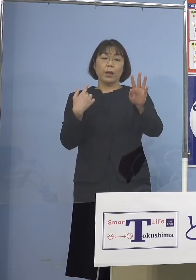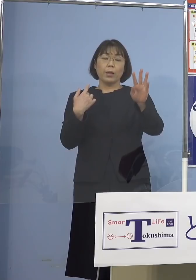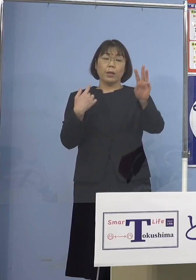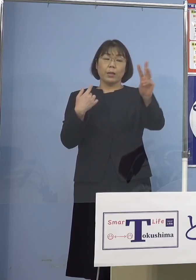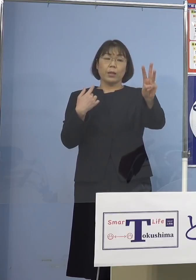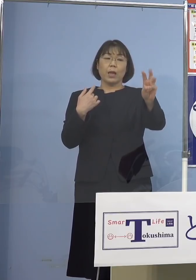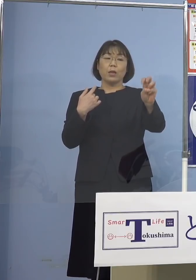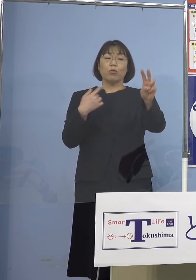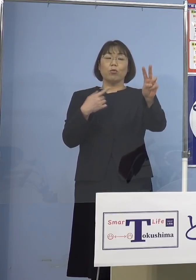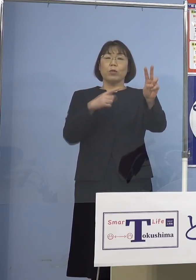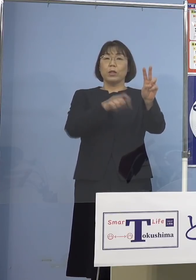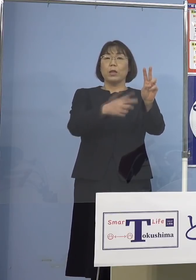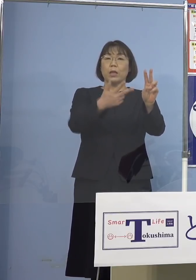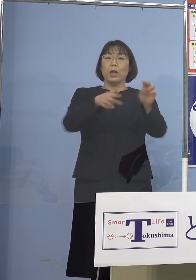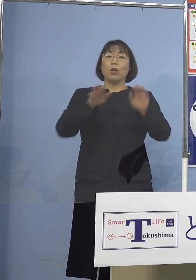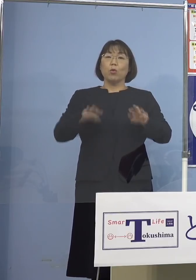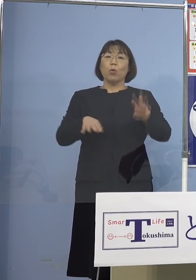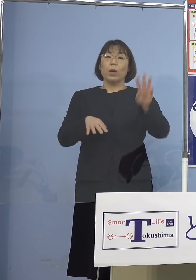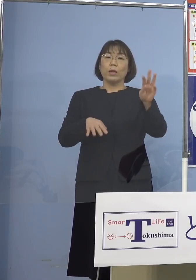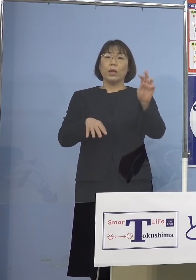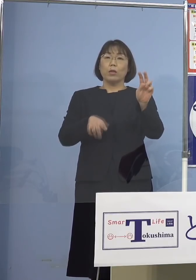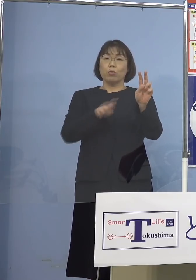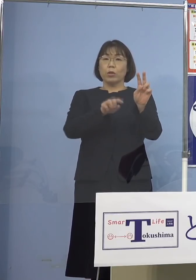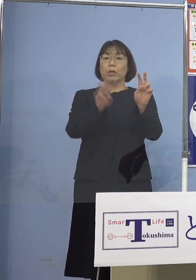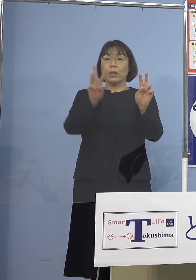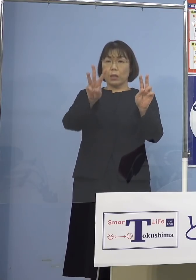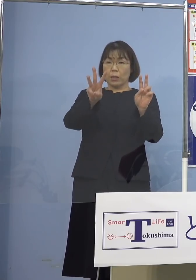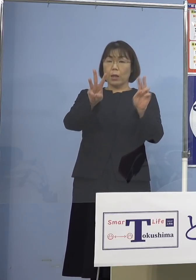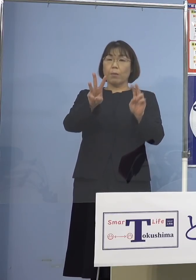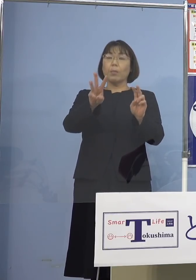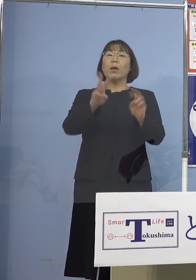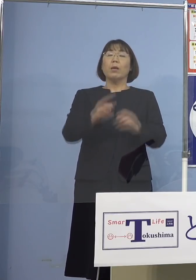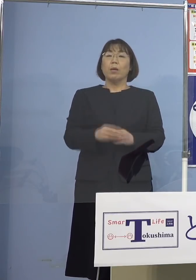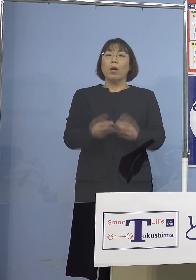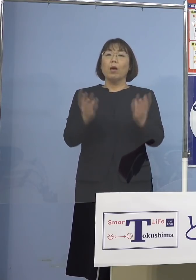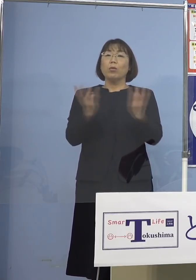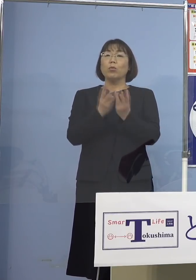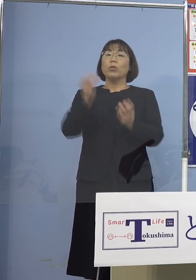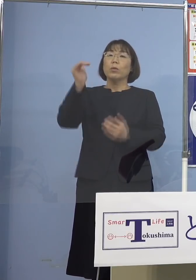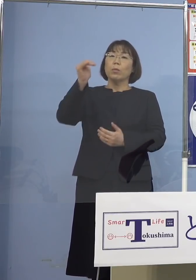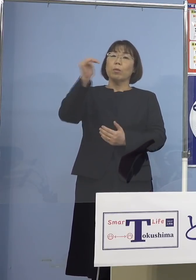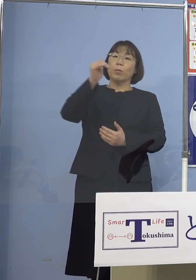今日が32.3（パーセント） ずっと落ち続けてきているんですね